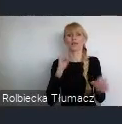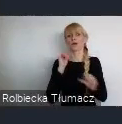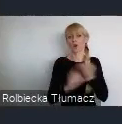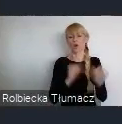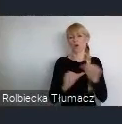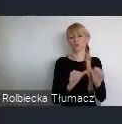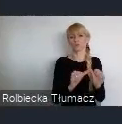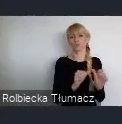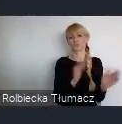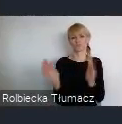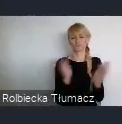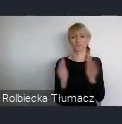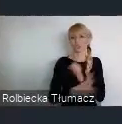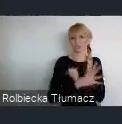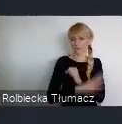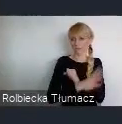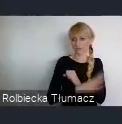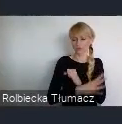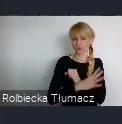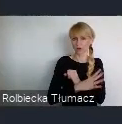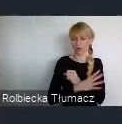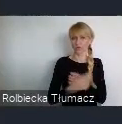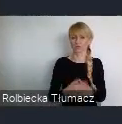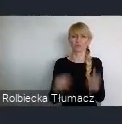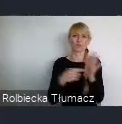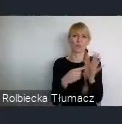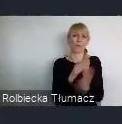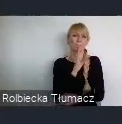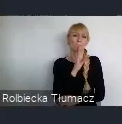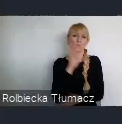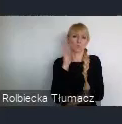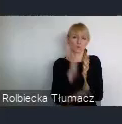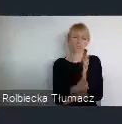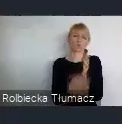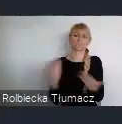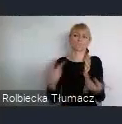to było bardziej uciążliwością dla mieszkańców miasta